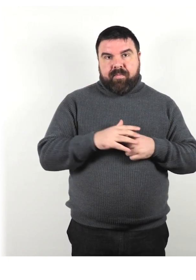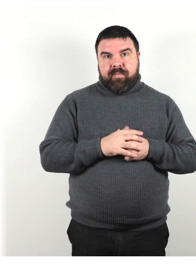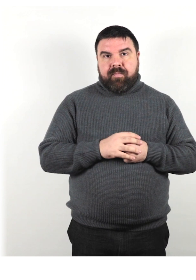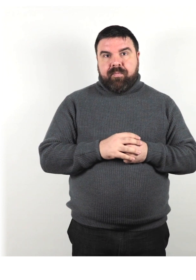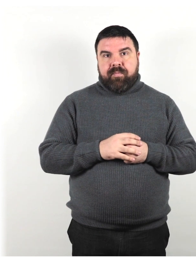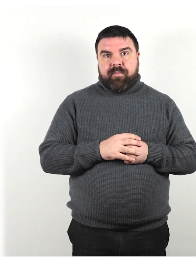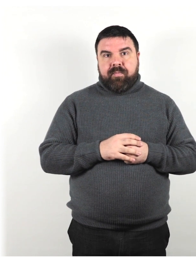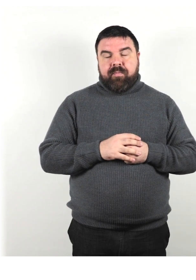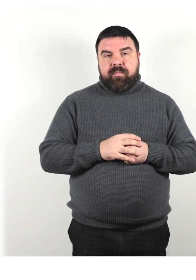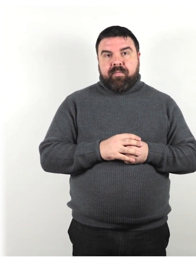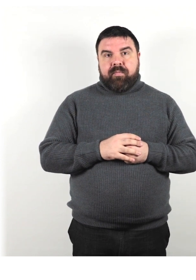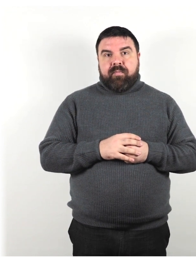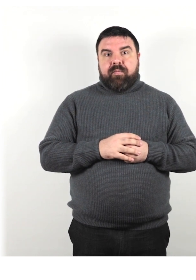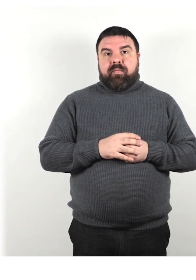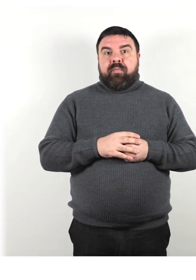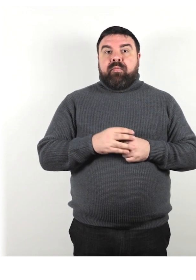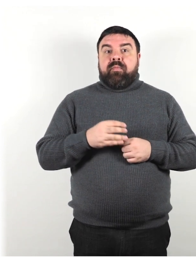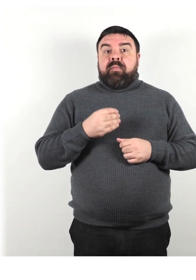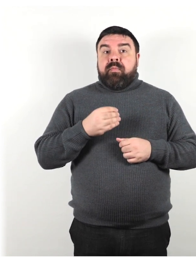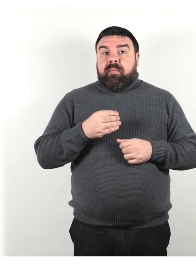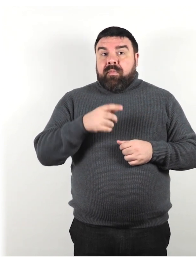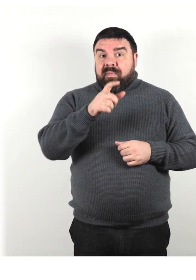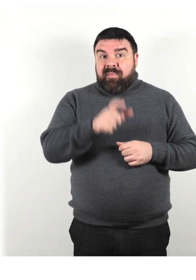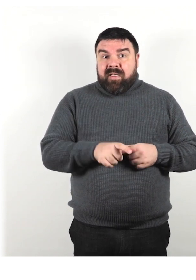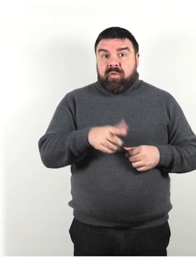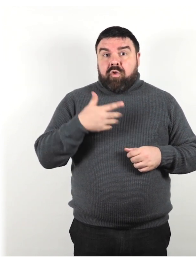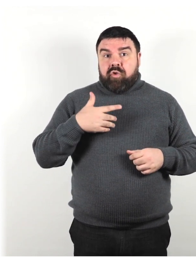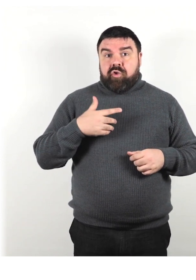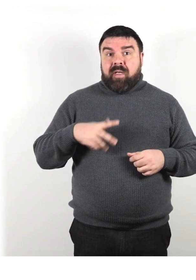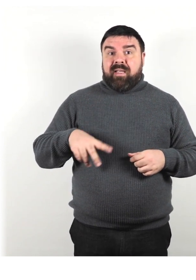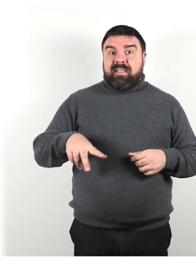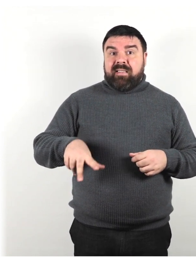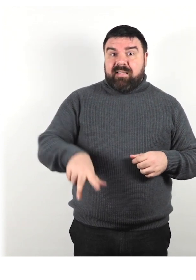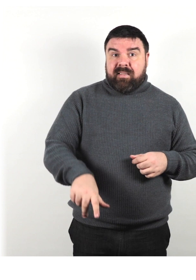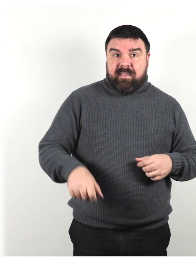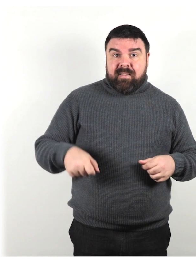Quando si danno indicazioni a una persona che utilizza stampelle o un bastone da passeggio,